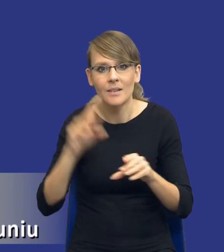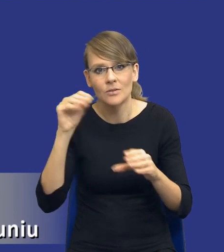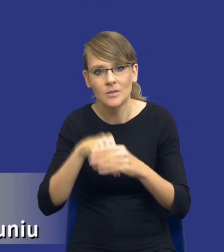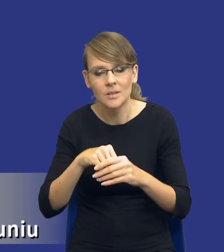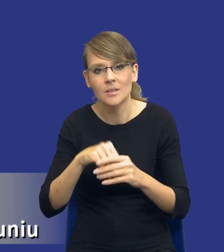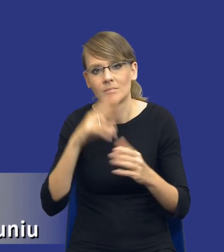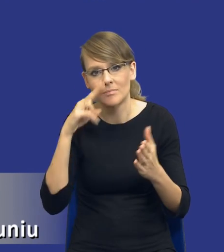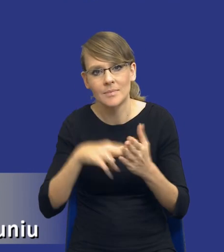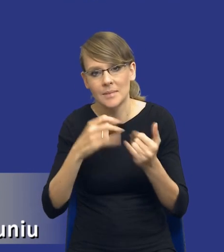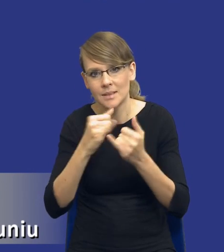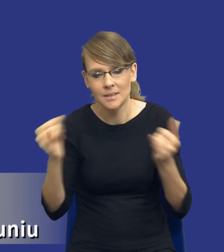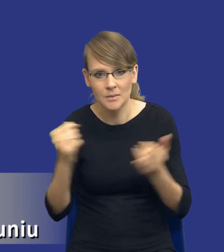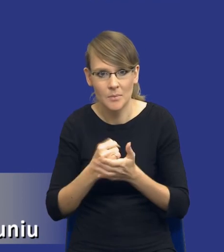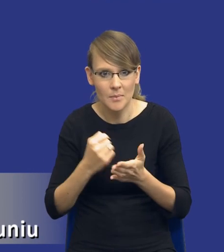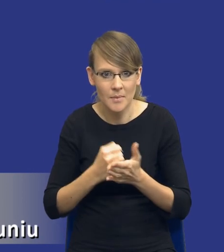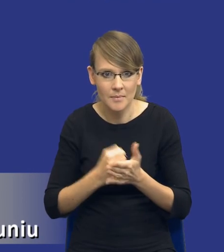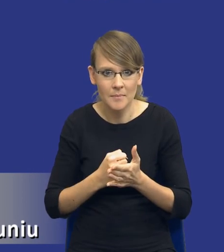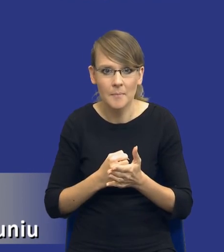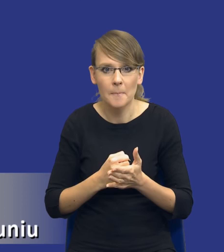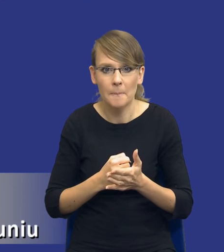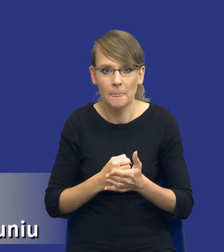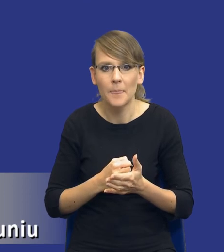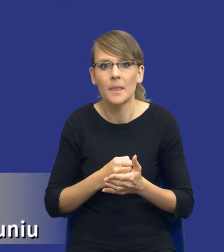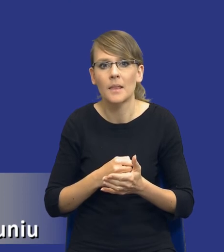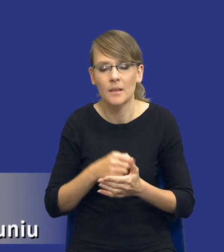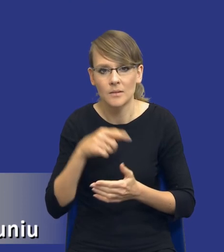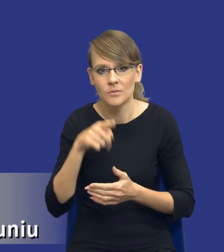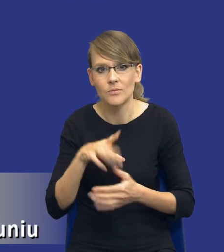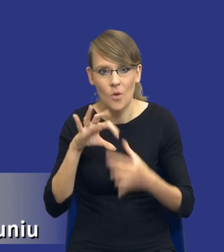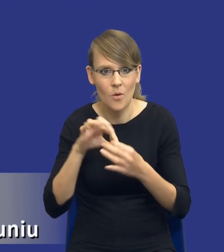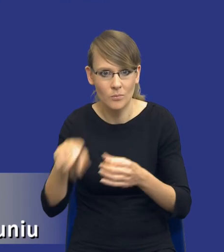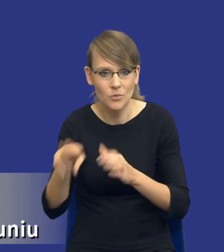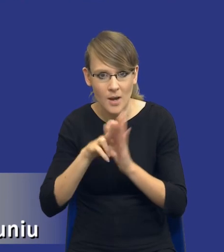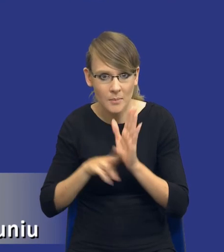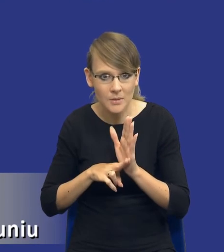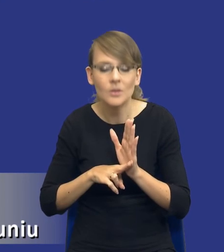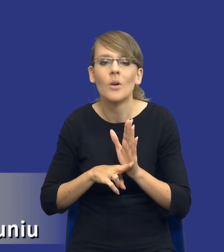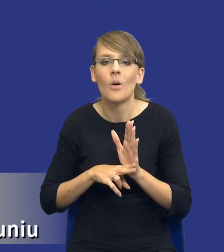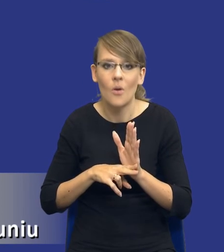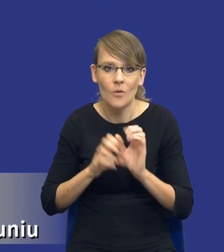innych aspektów niż te, które będą wynikały czy wynikają z tego przepisu, to oczywiście będzie zależało, tak jak już